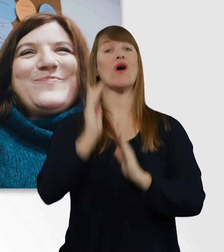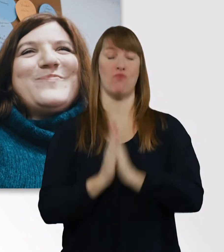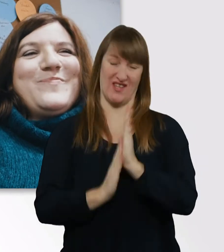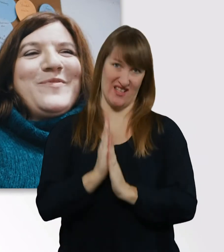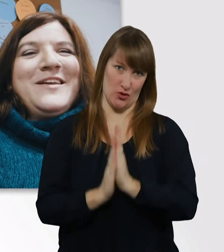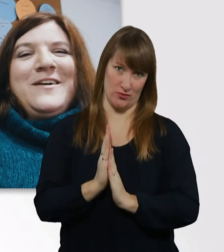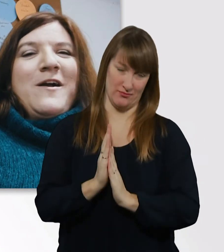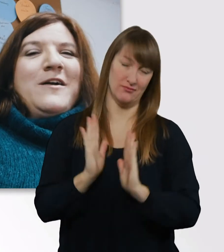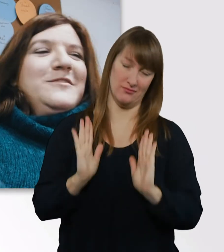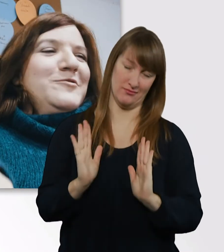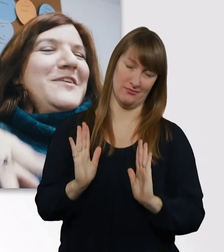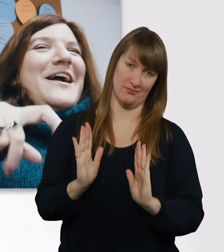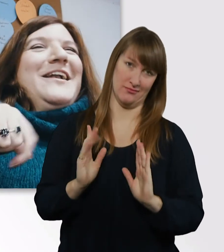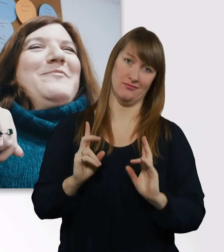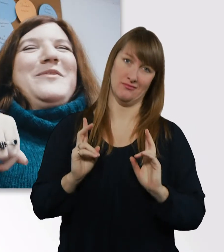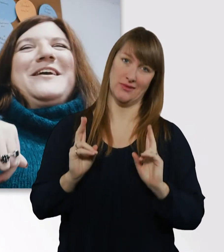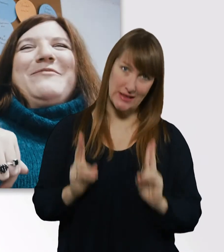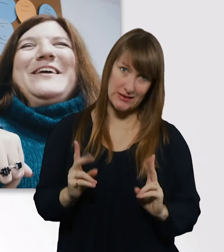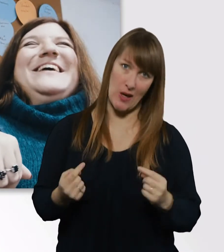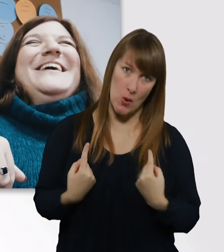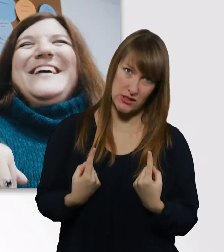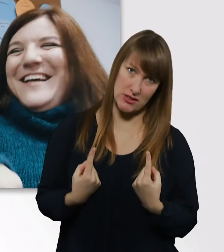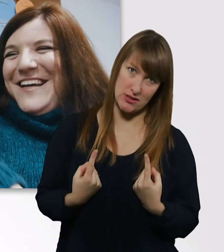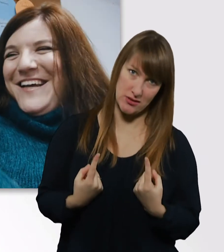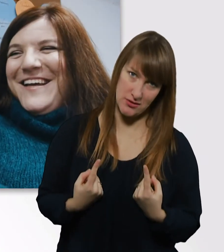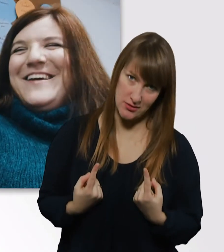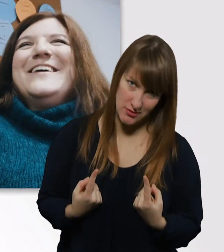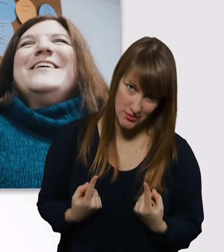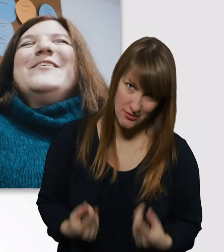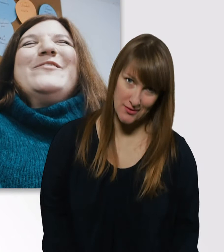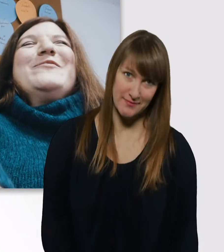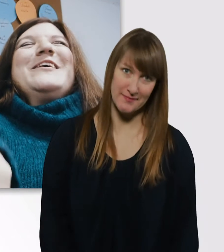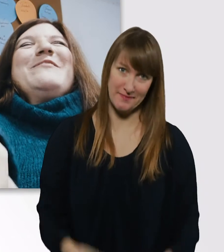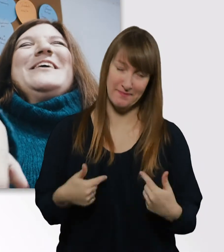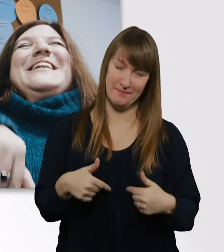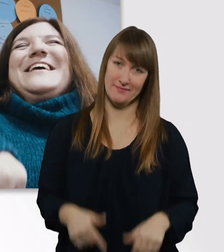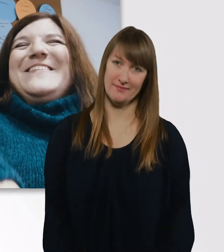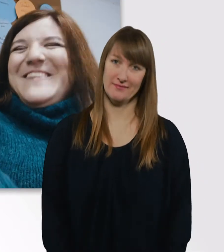Wir haben richtig Bock. - Total. Mit Kaffee. Ohne Kaffee geht nix.